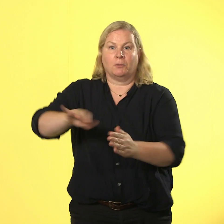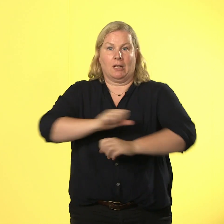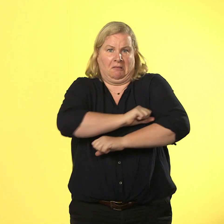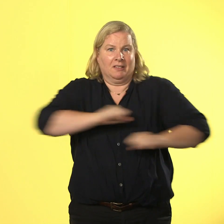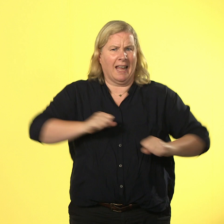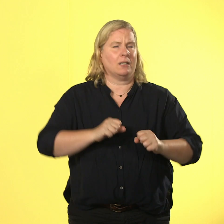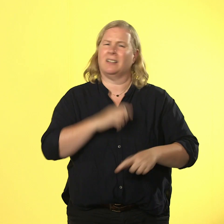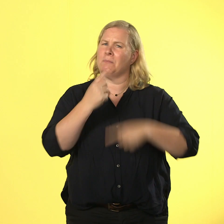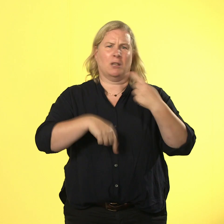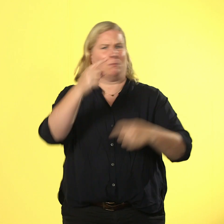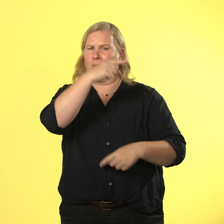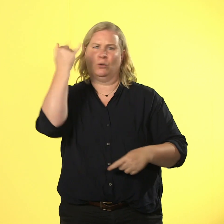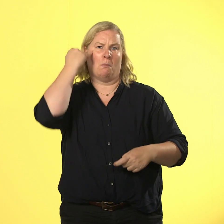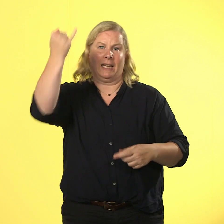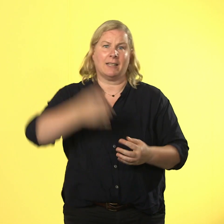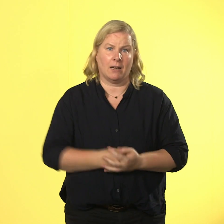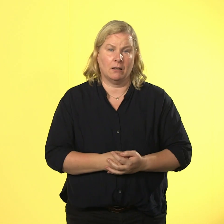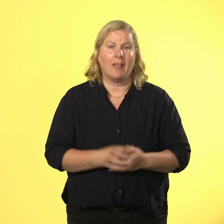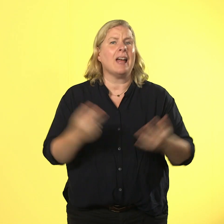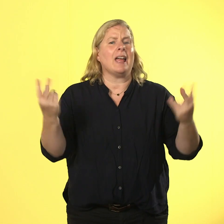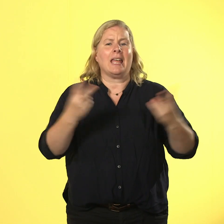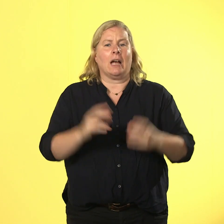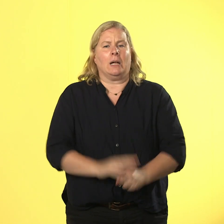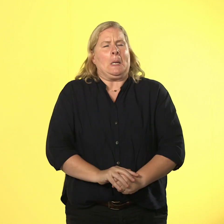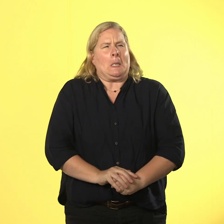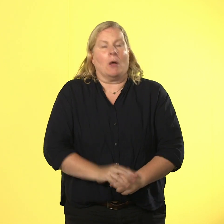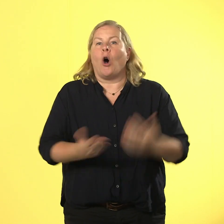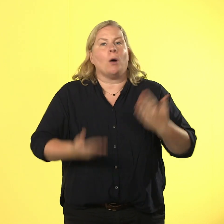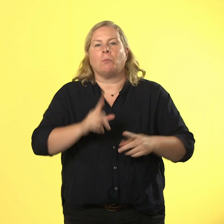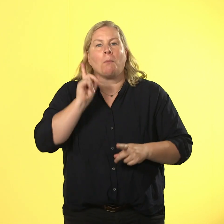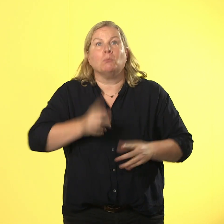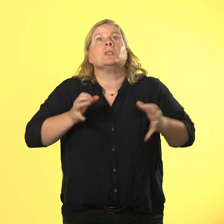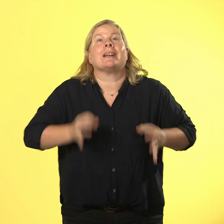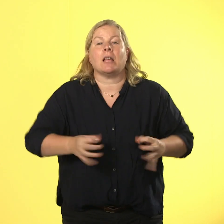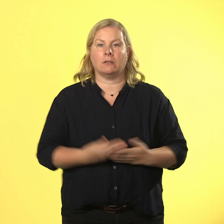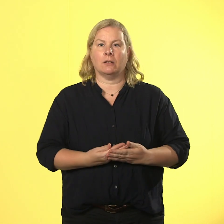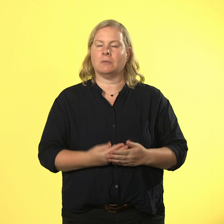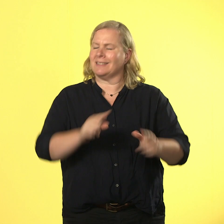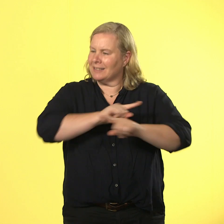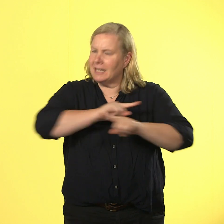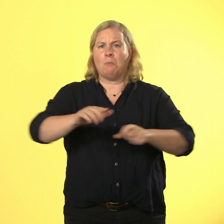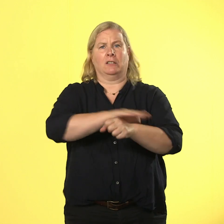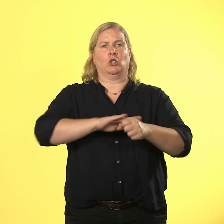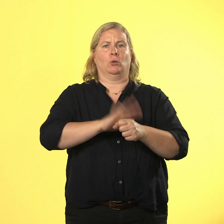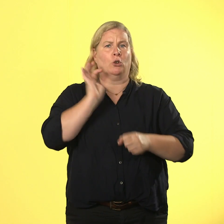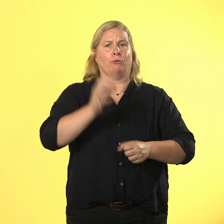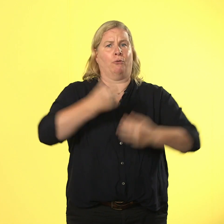egal wie dringend jemand irgendetwas muss, das ist nie eine entschuldigung. auch anfassen ist